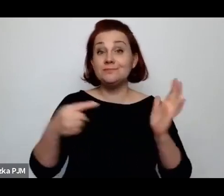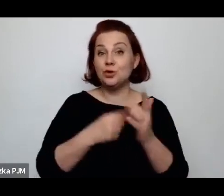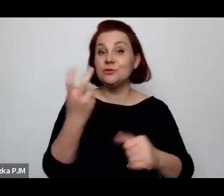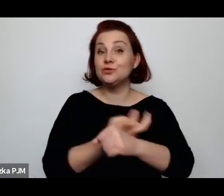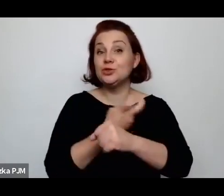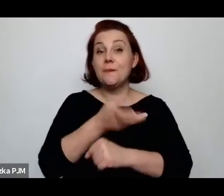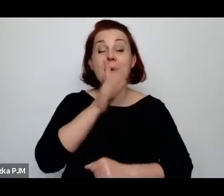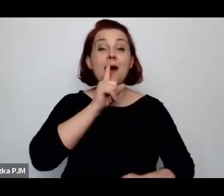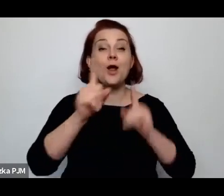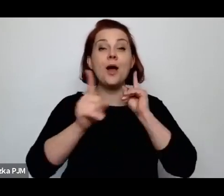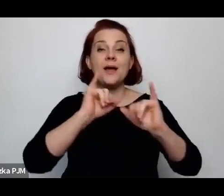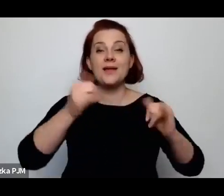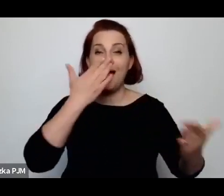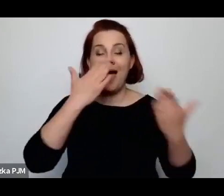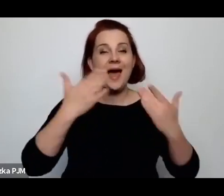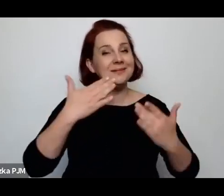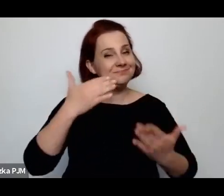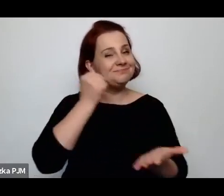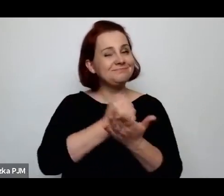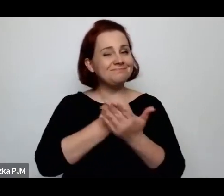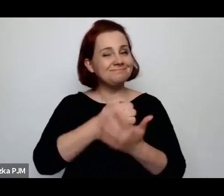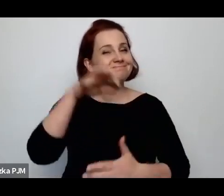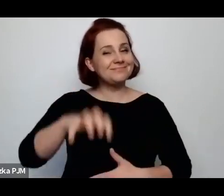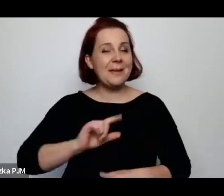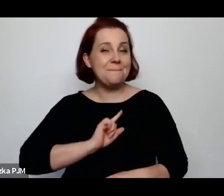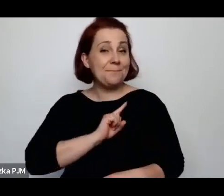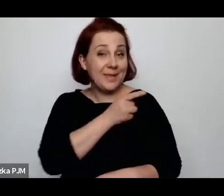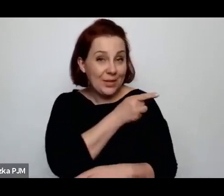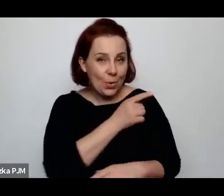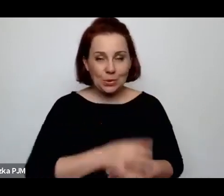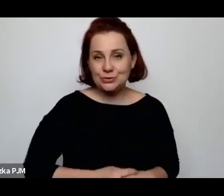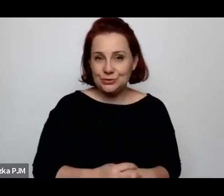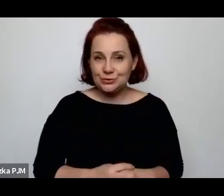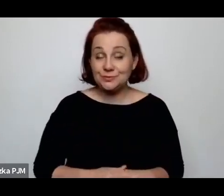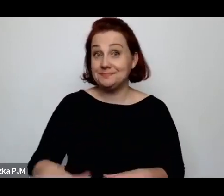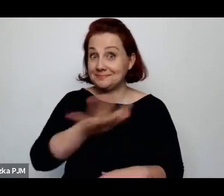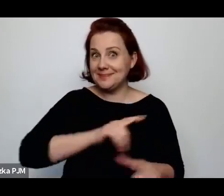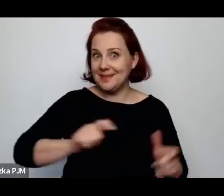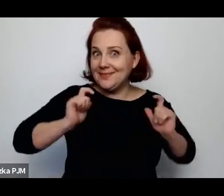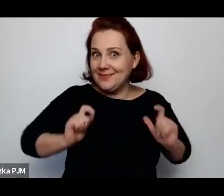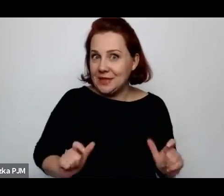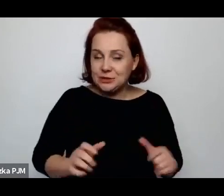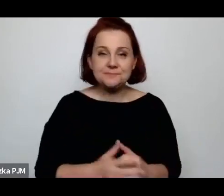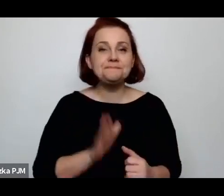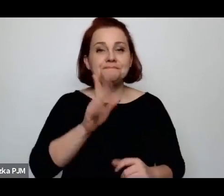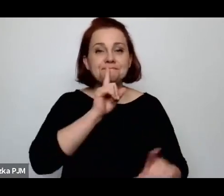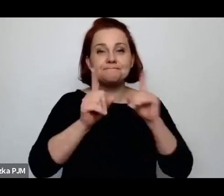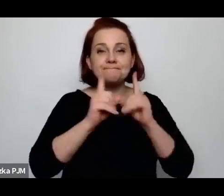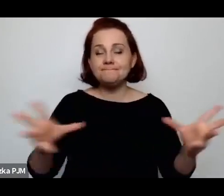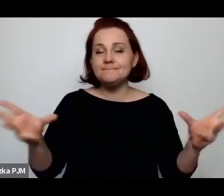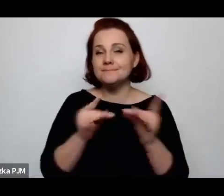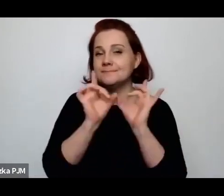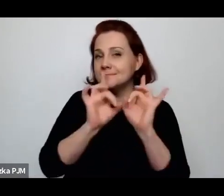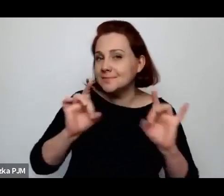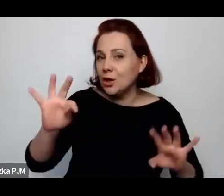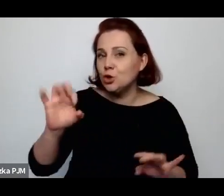jak wyglądały sprawy miłości na wsi, będziemy rozmawiać z profesorem Tomaszem Wiśliczem